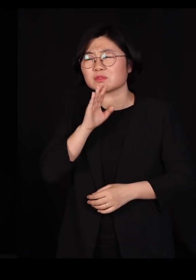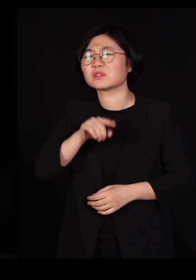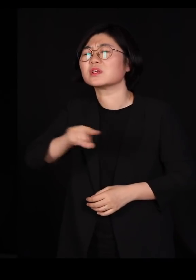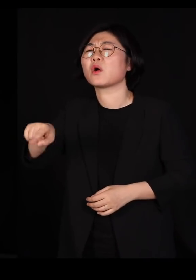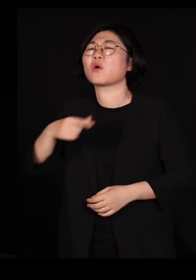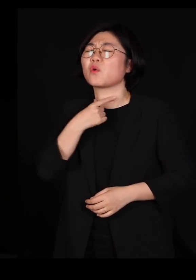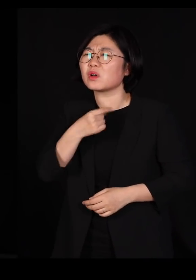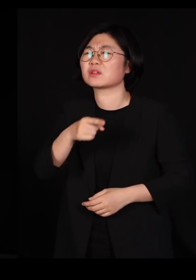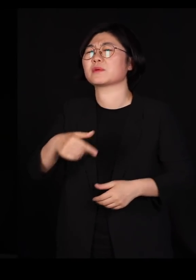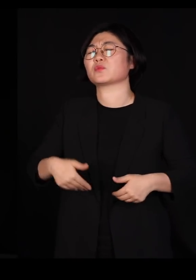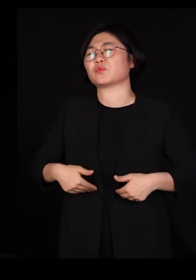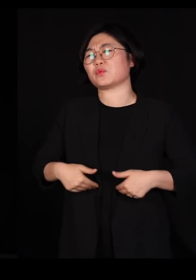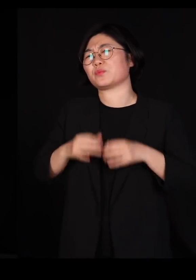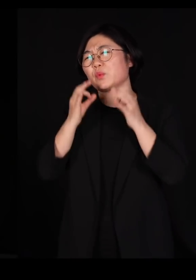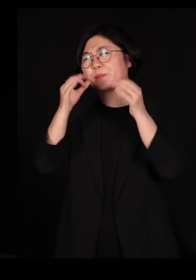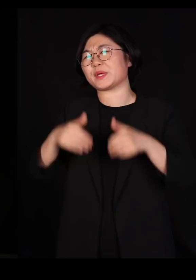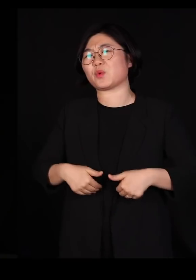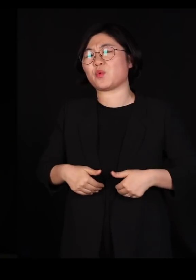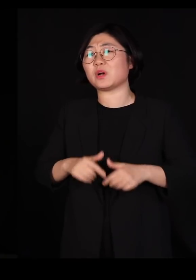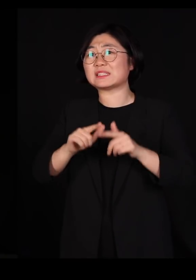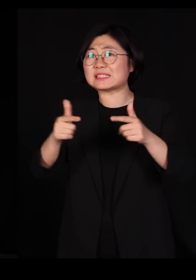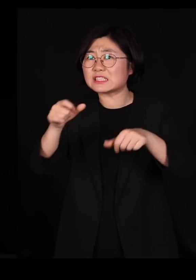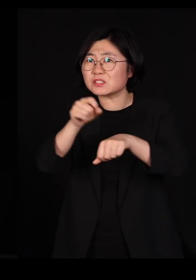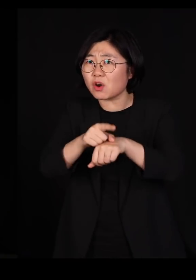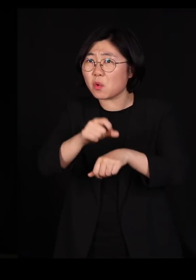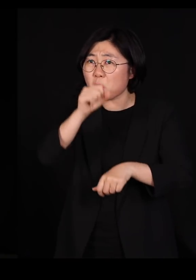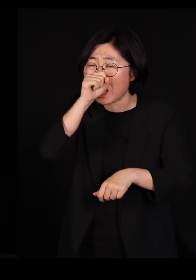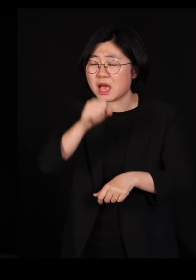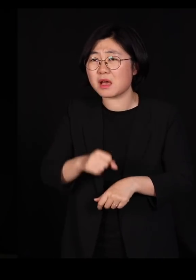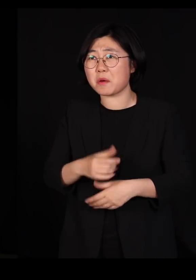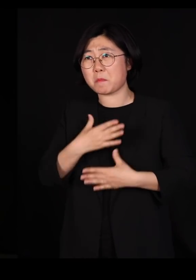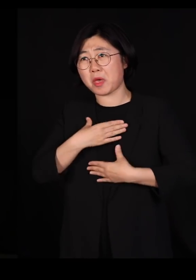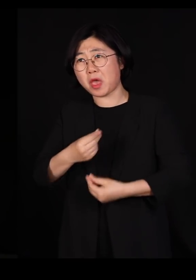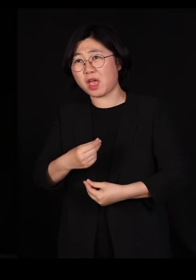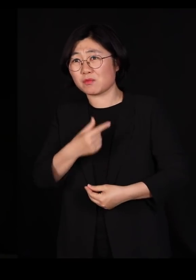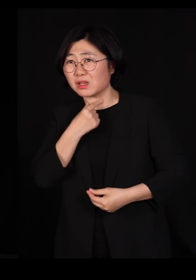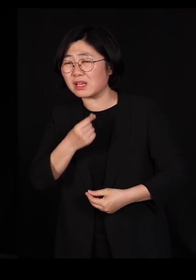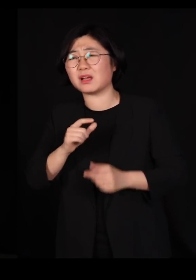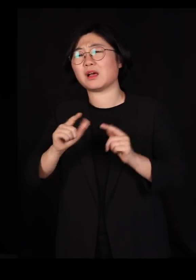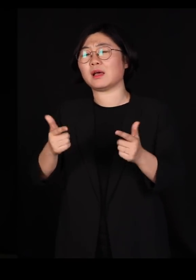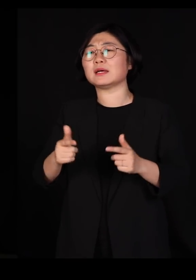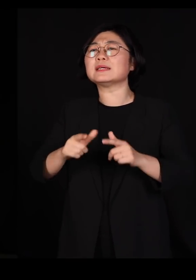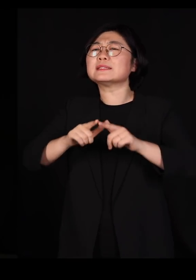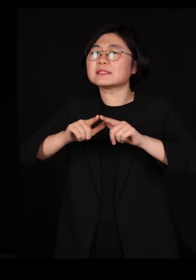다양성이 좋아서, 편해서 추구하는 게 아니고요 다양한 사람들이 모여 있어야